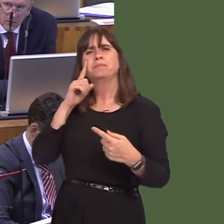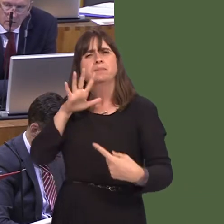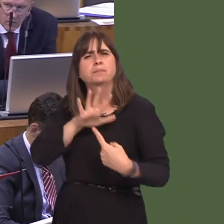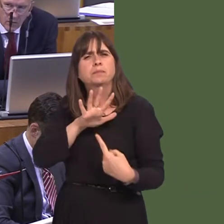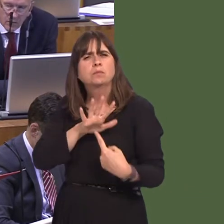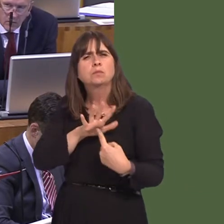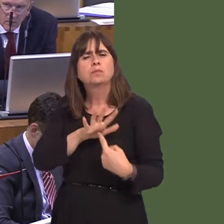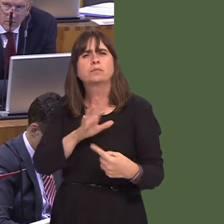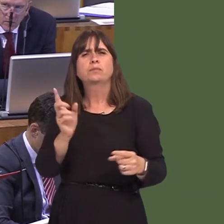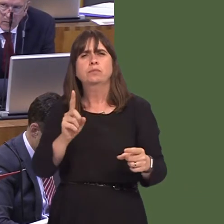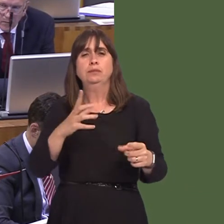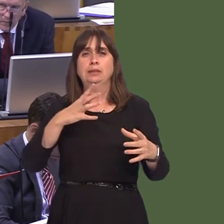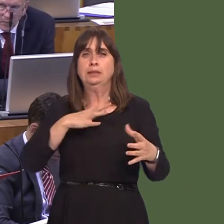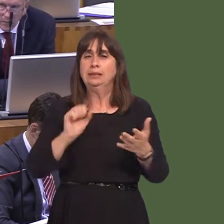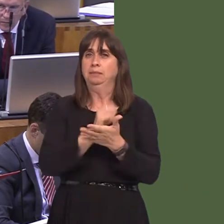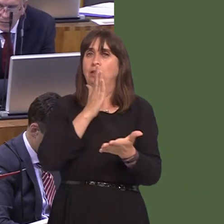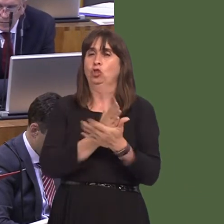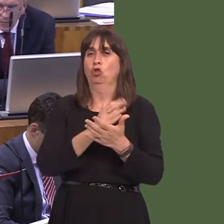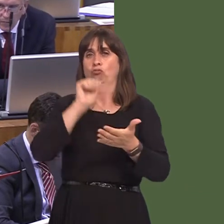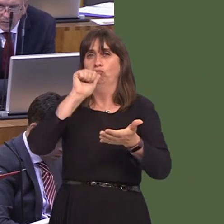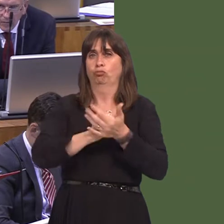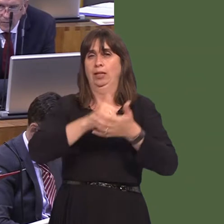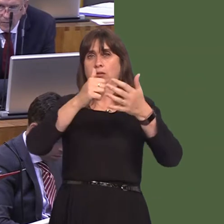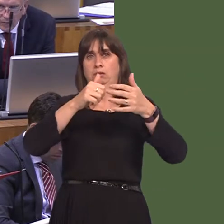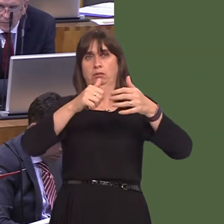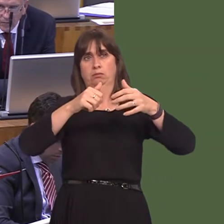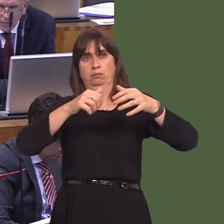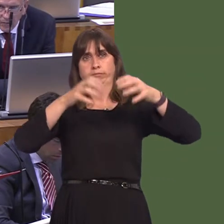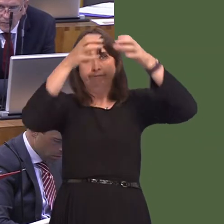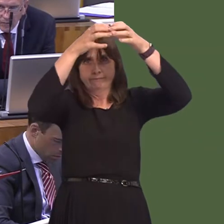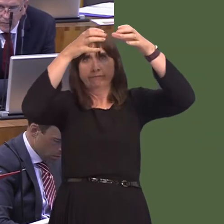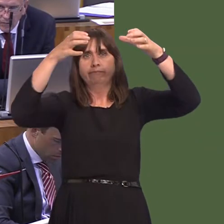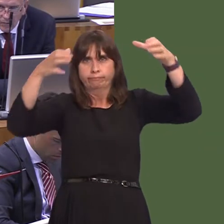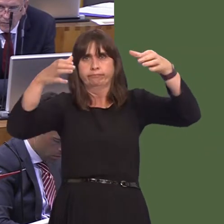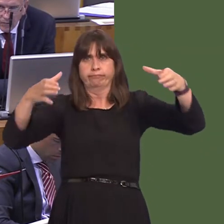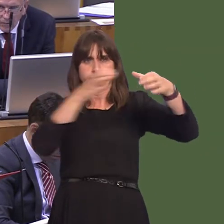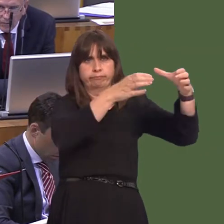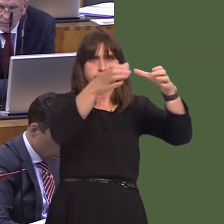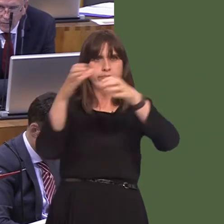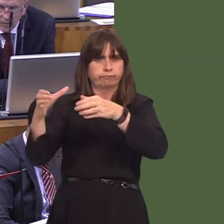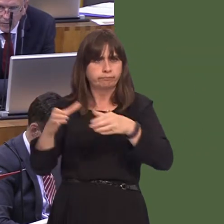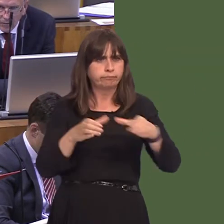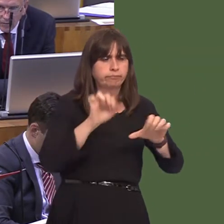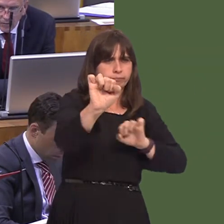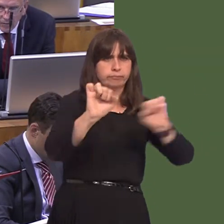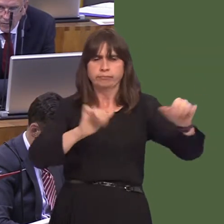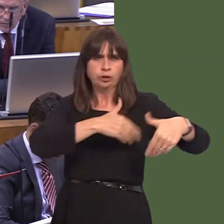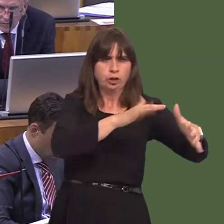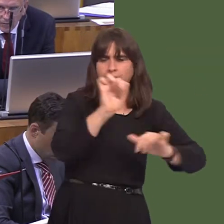Gyda doctoriaid, nid oes yna ddim rheswm pam ddylai pobl ffonio doctoriaid yn y bore. Y doctoriaid sy'n gwneud hynnyónid y bwrdd iechyd. Mae yna sawl meddygfa ar draws Cymru